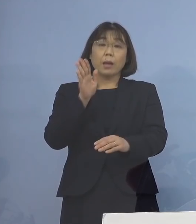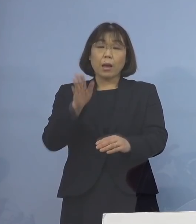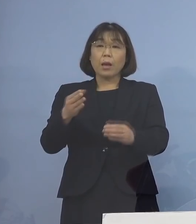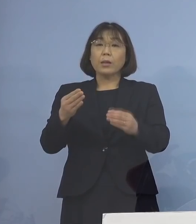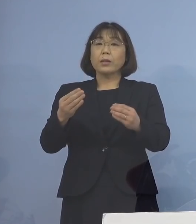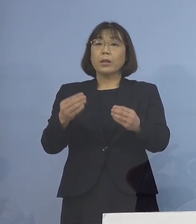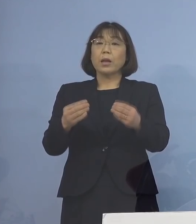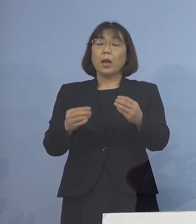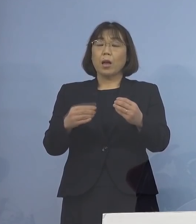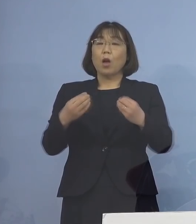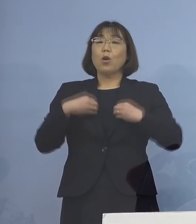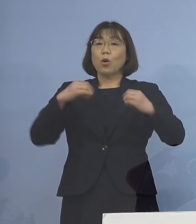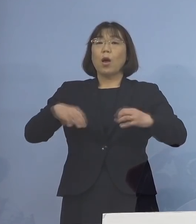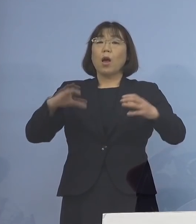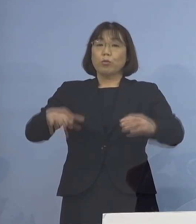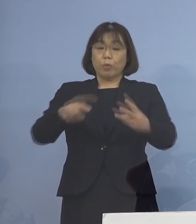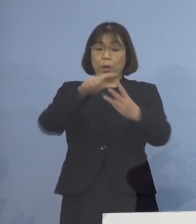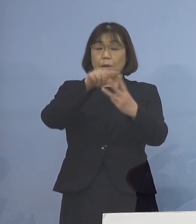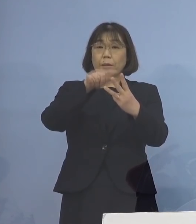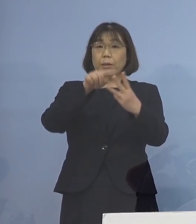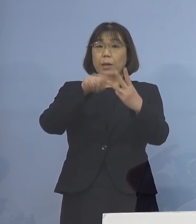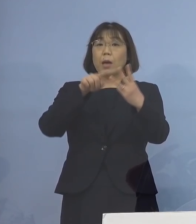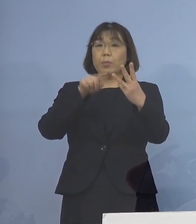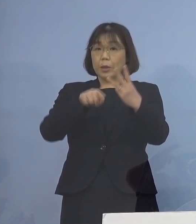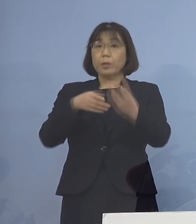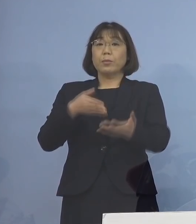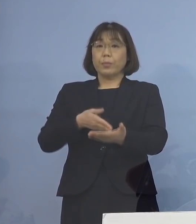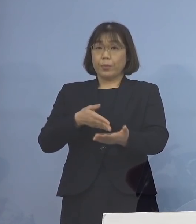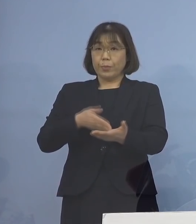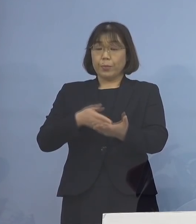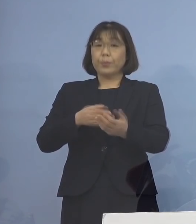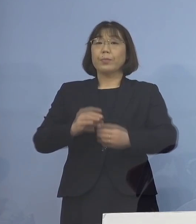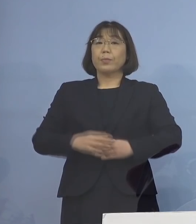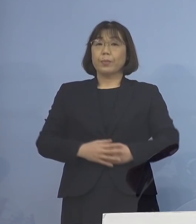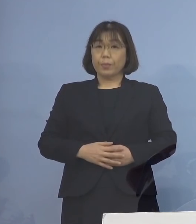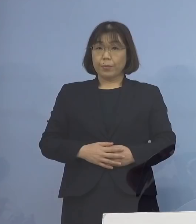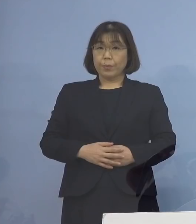3つのクラスターについて ご説明を申し上げます